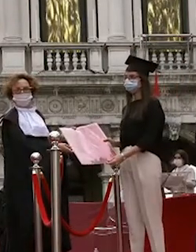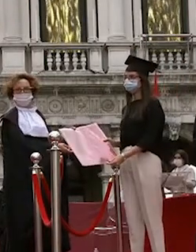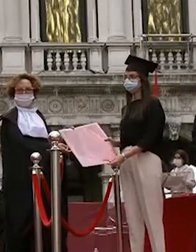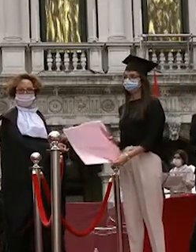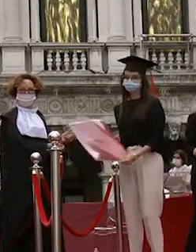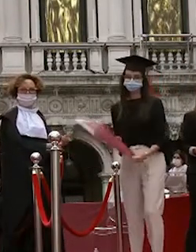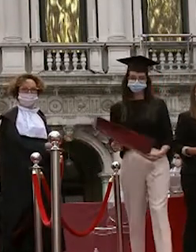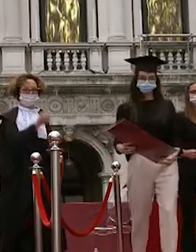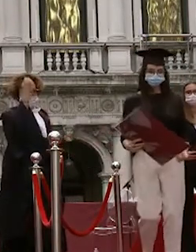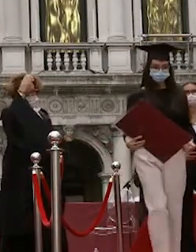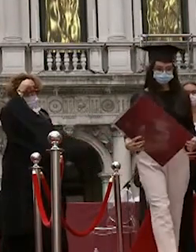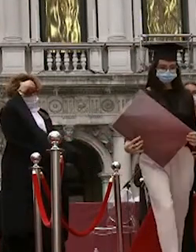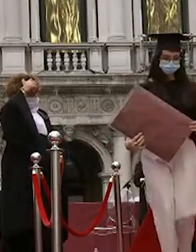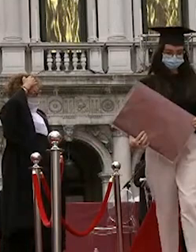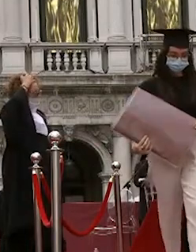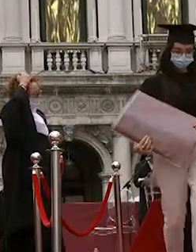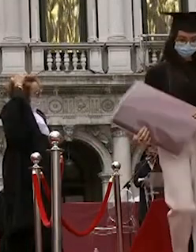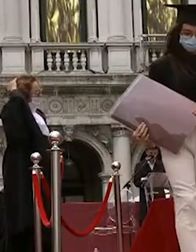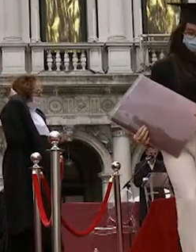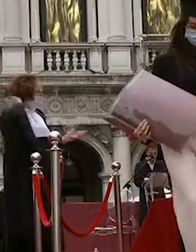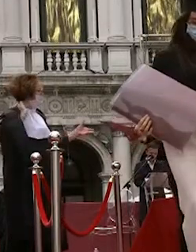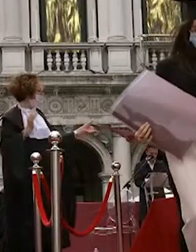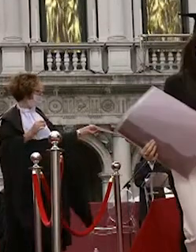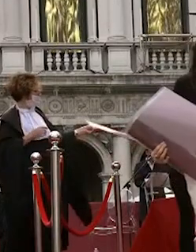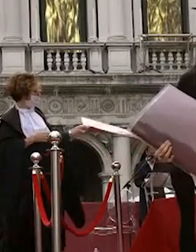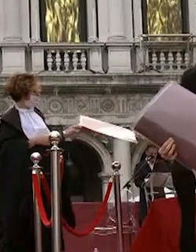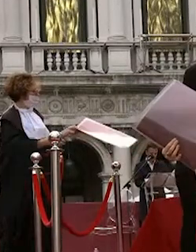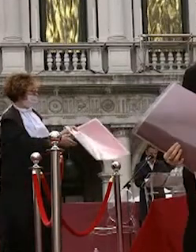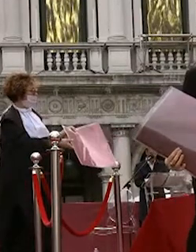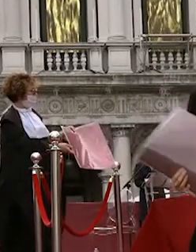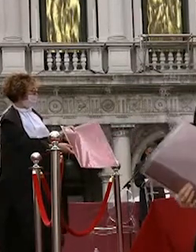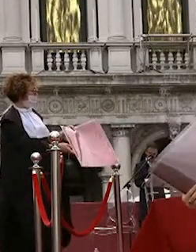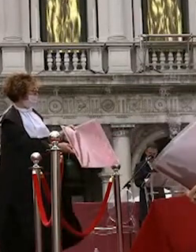alvise ma cente sebastiano vettore